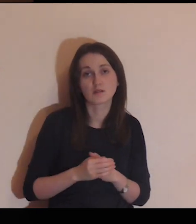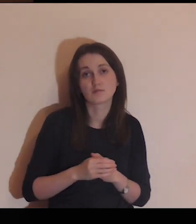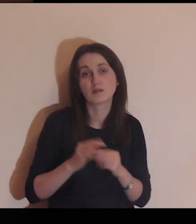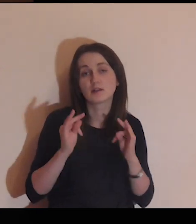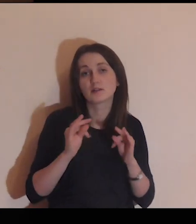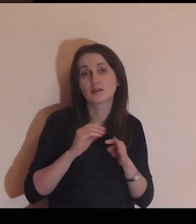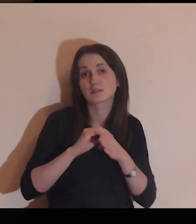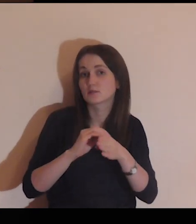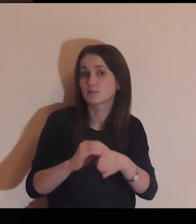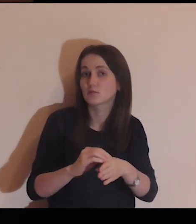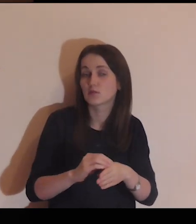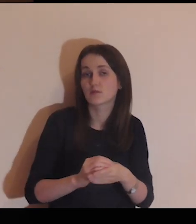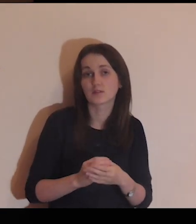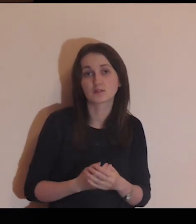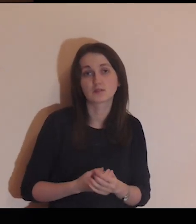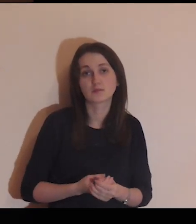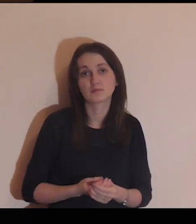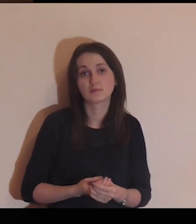Ty nas teraz poprowadź!